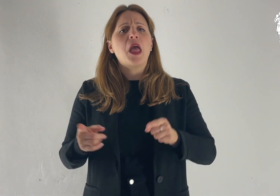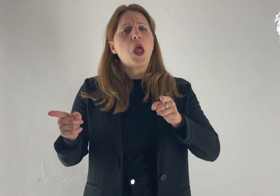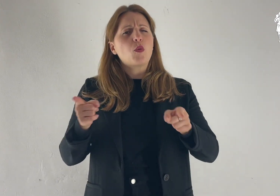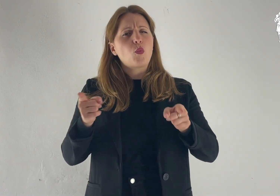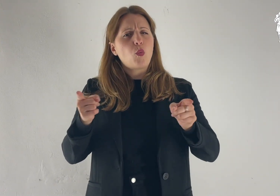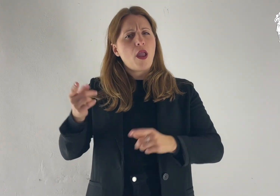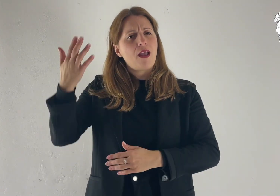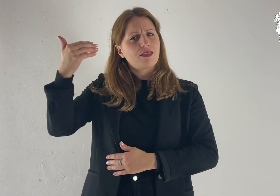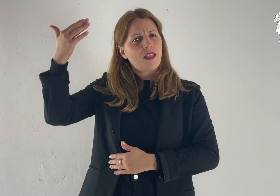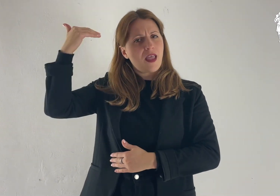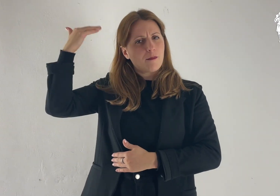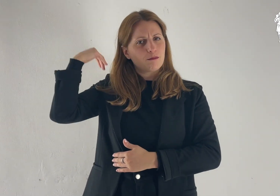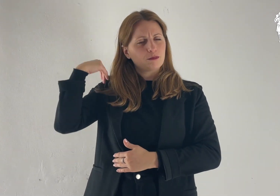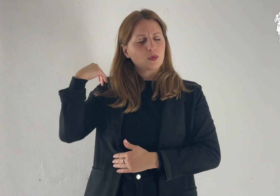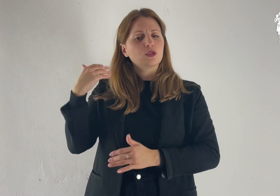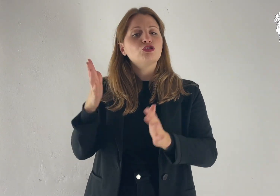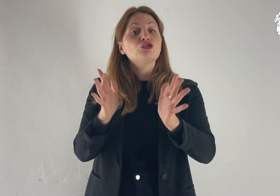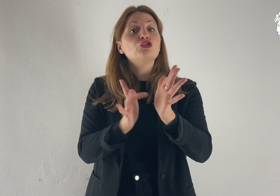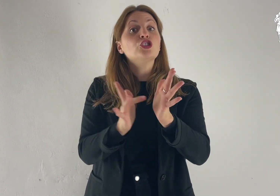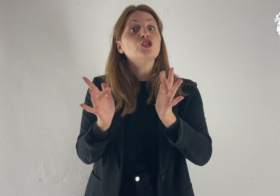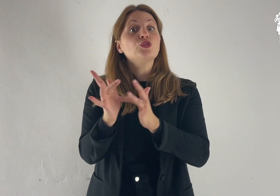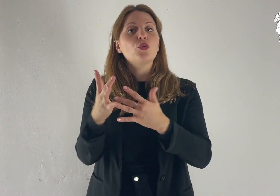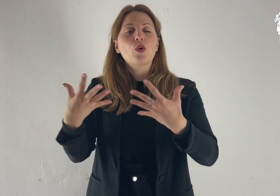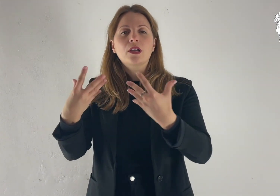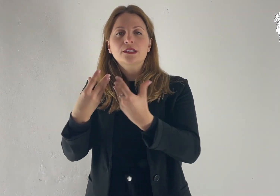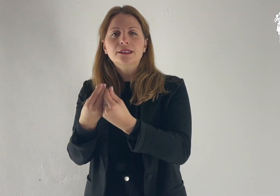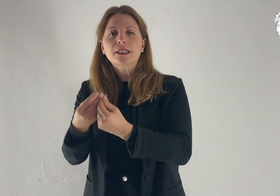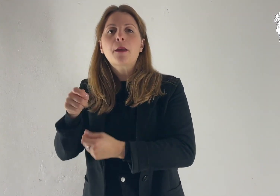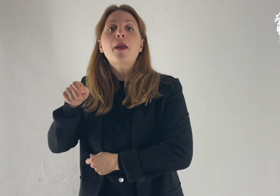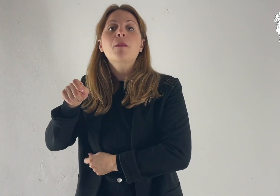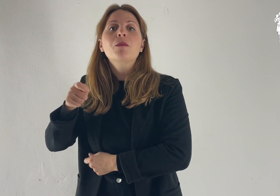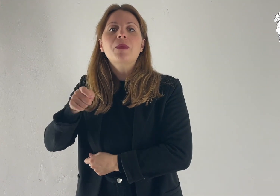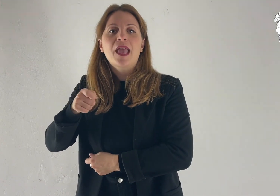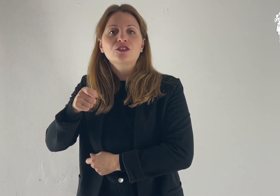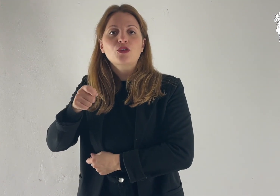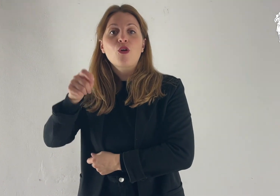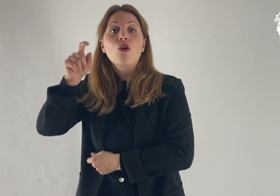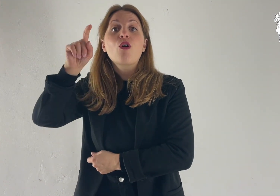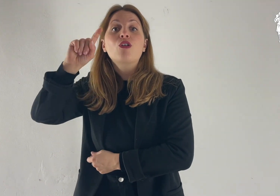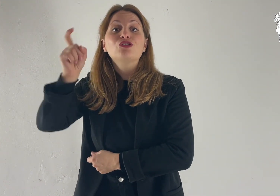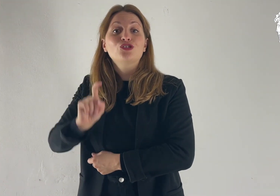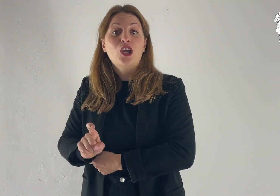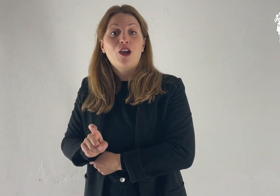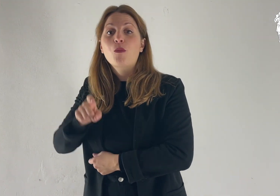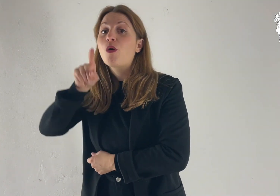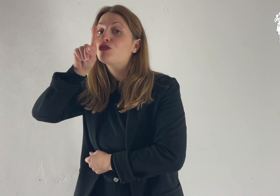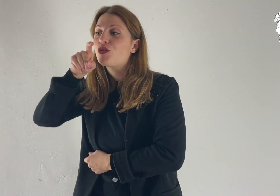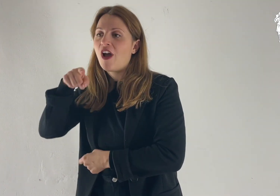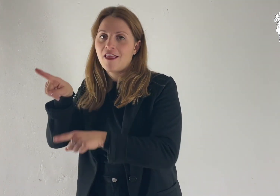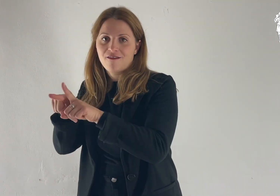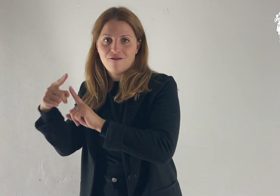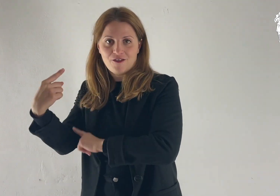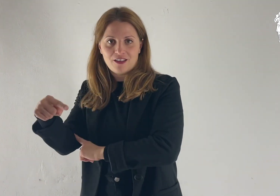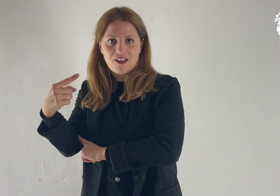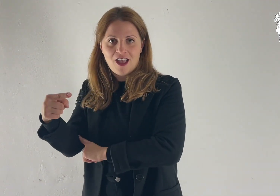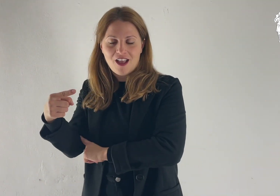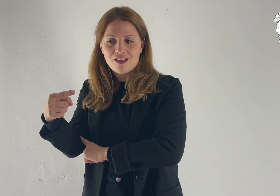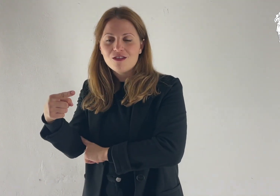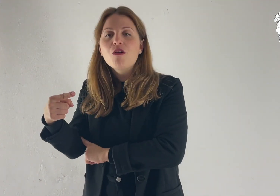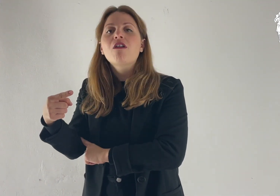In quel tempo, Gesù prese con sé Pietro, Giacomo e Giovanni suo fratello